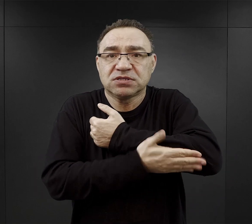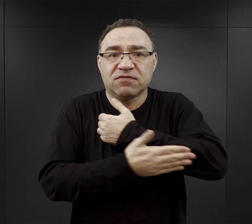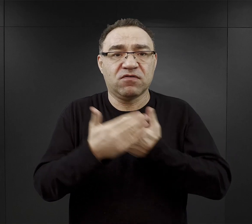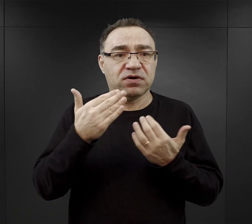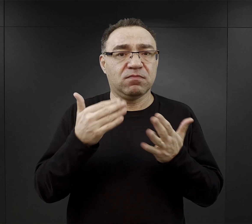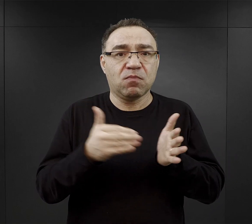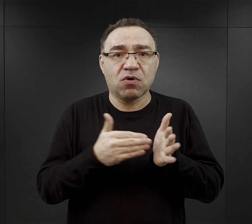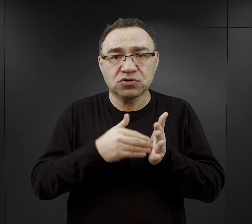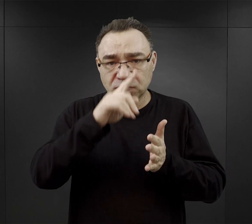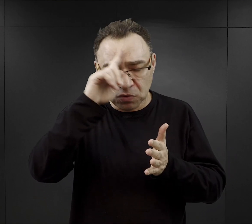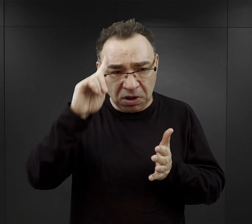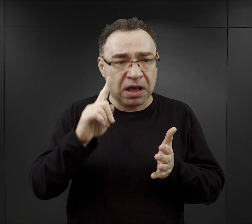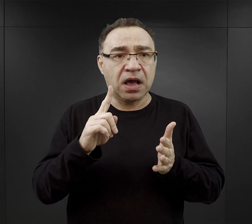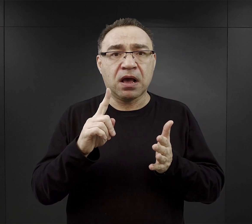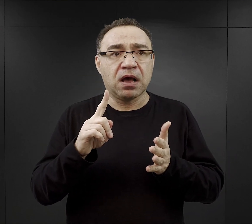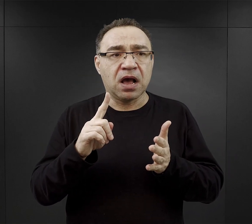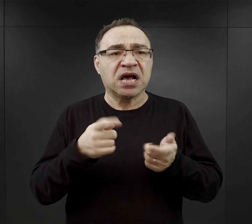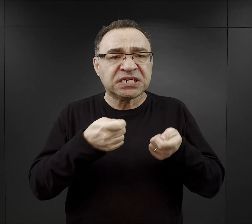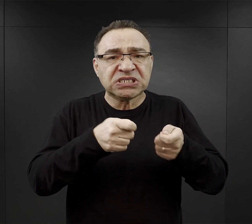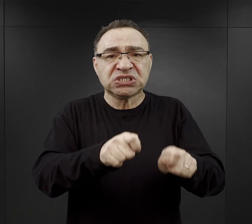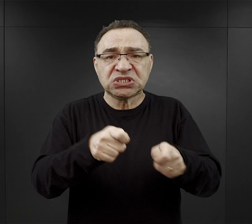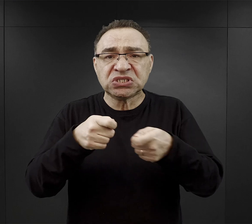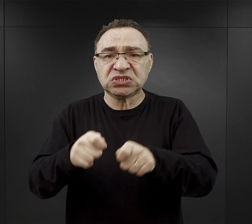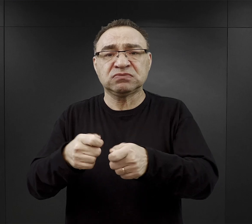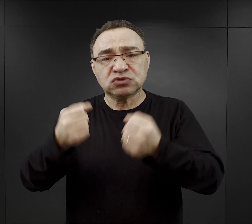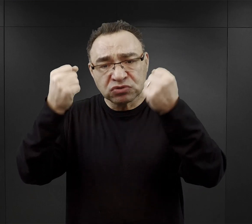a mimo to oczekiwano od nich, że będą bardzo ciężko pracować.